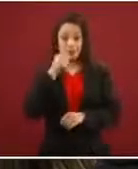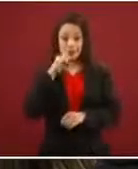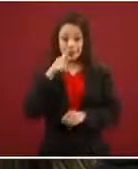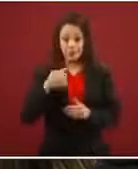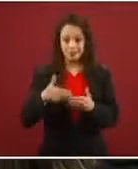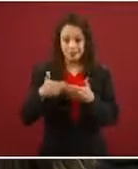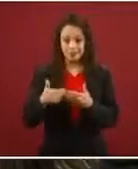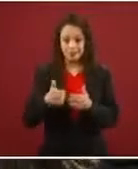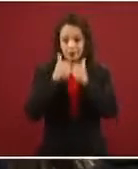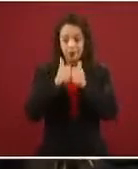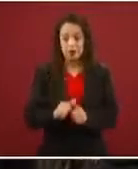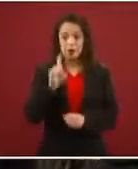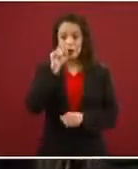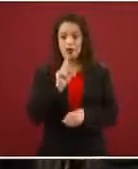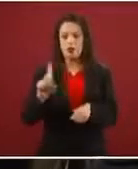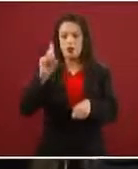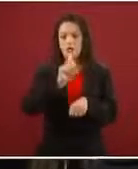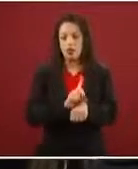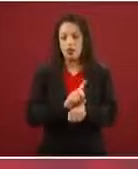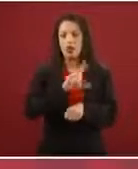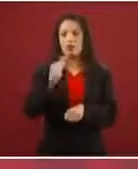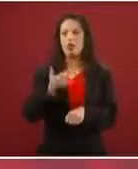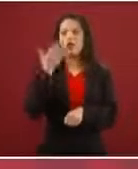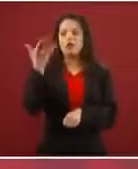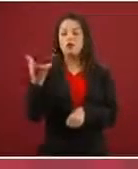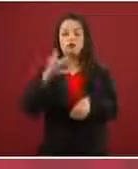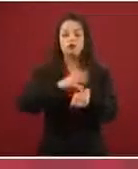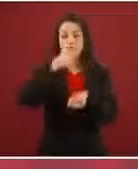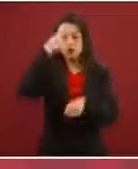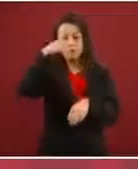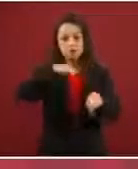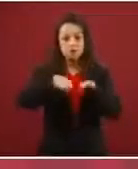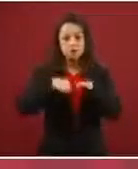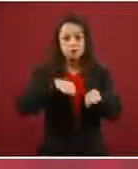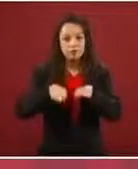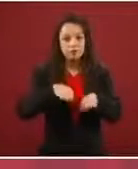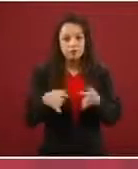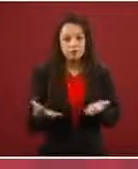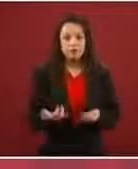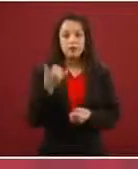una facility y pides un permiso de trabajo, sobre todo si llevas a un menor de edad’.